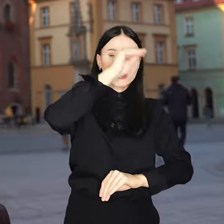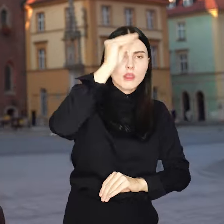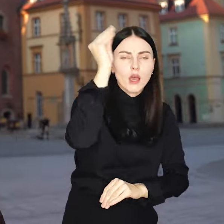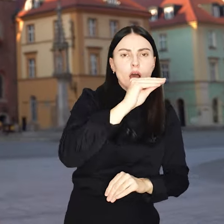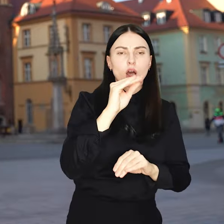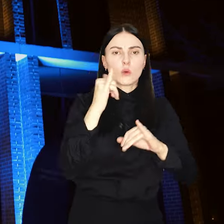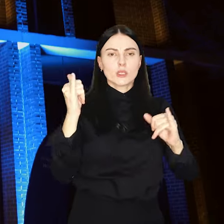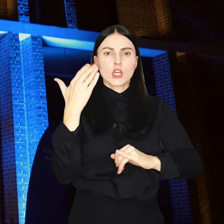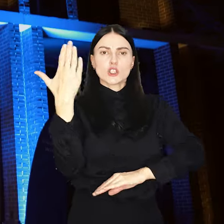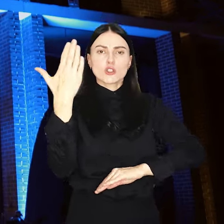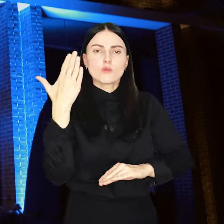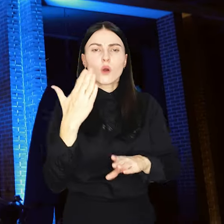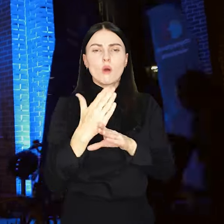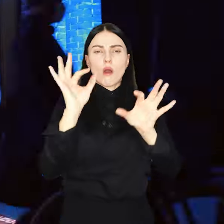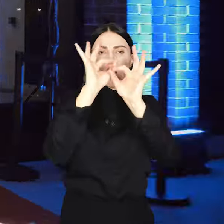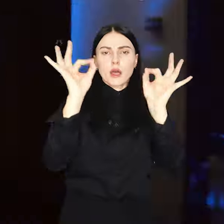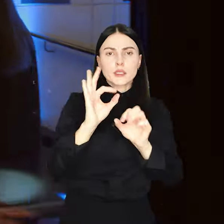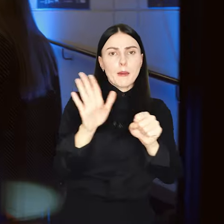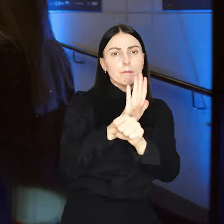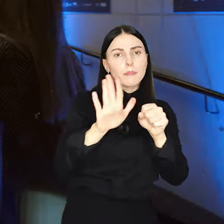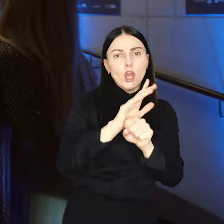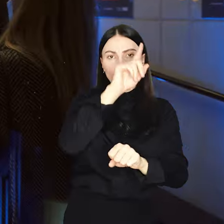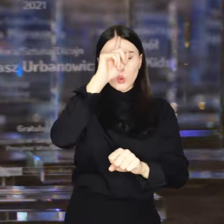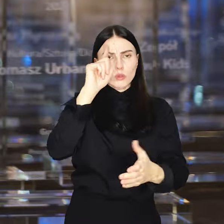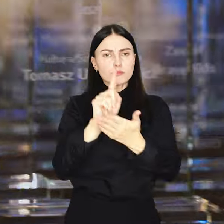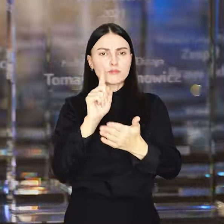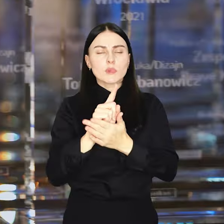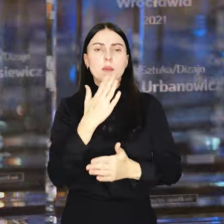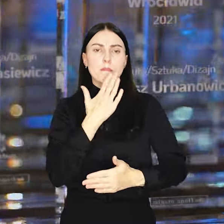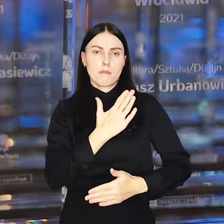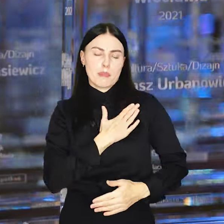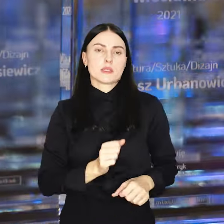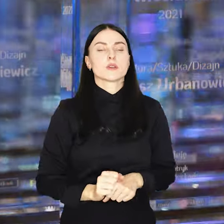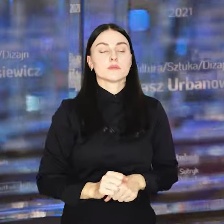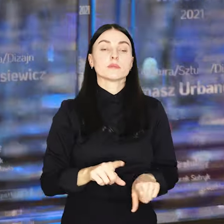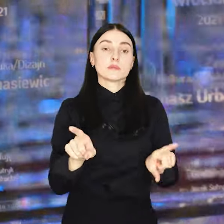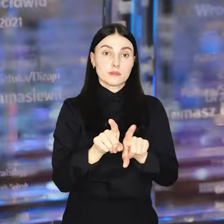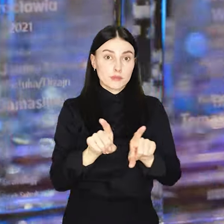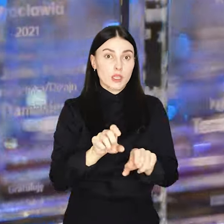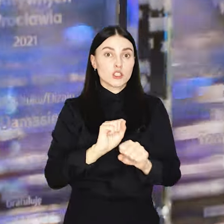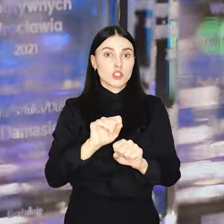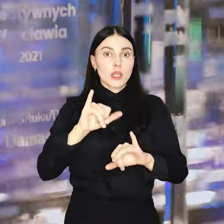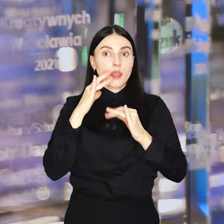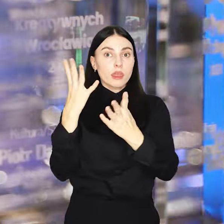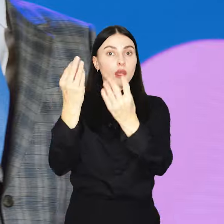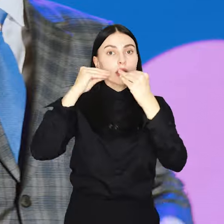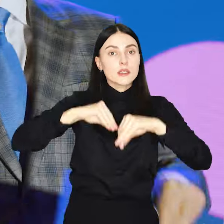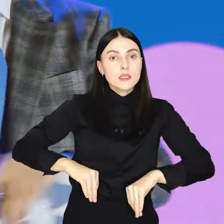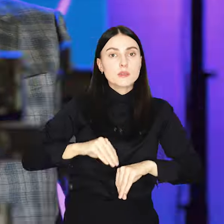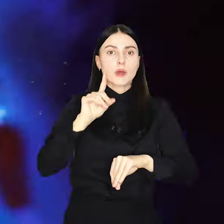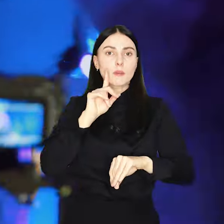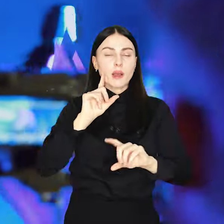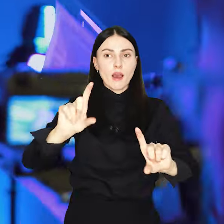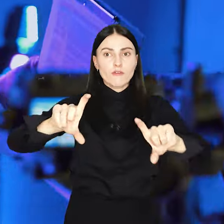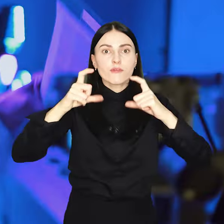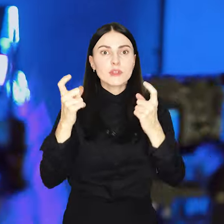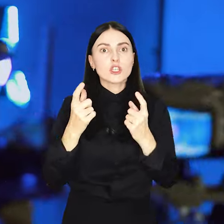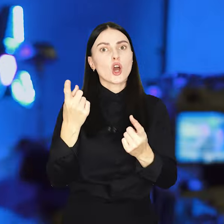artyści, biznesmeni ludzie utalentowani i z pasją, ale także inspirujące inicjatywy, które zmieniają miasto.